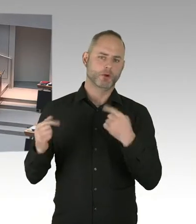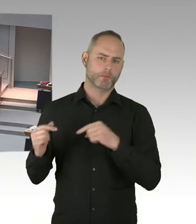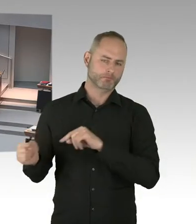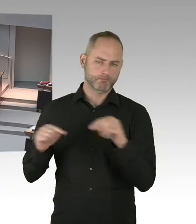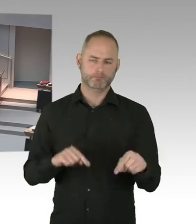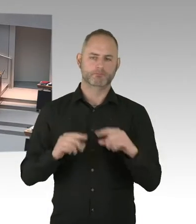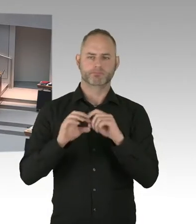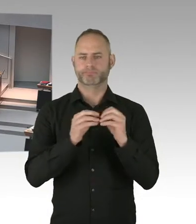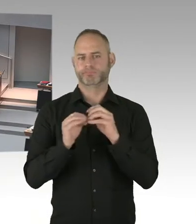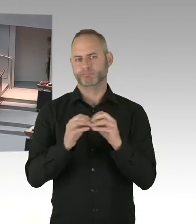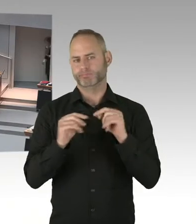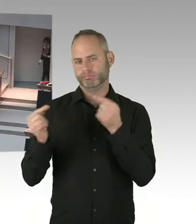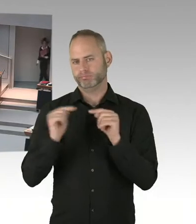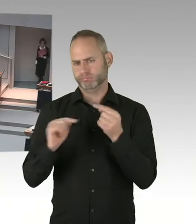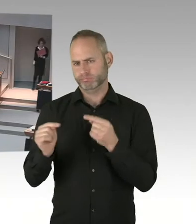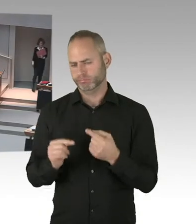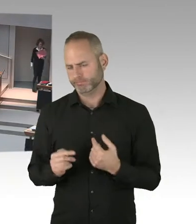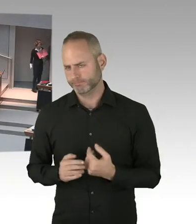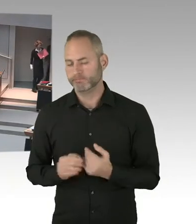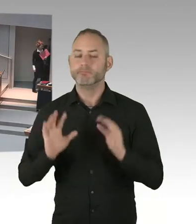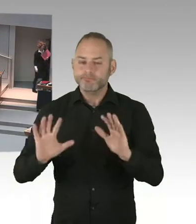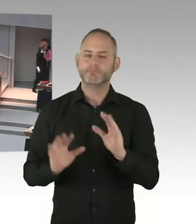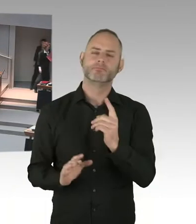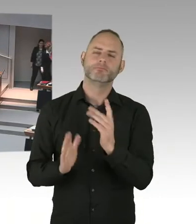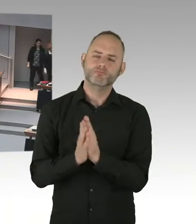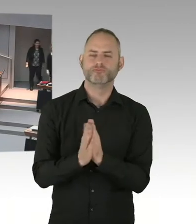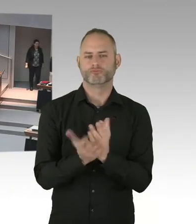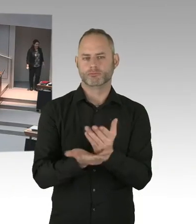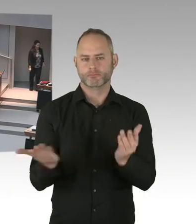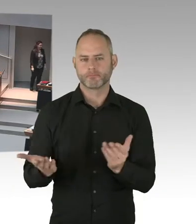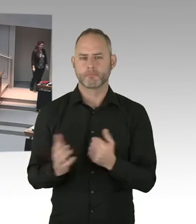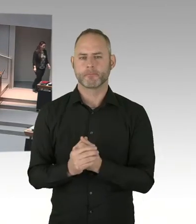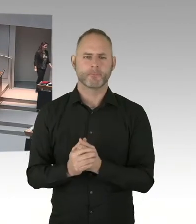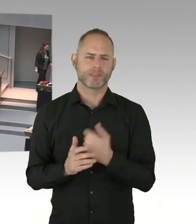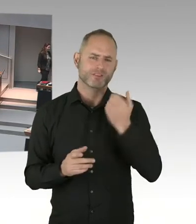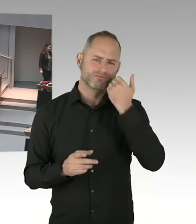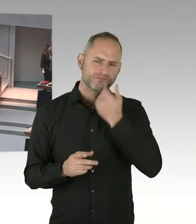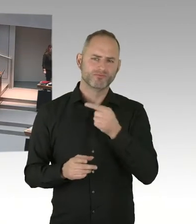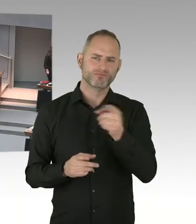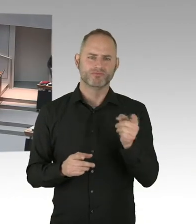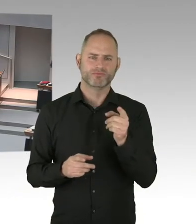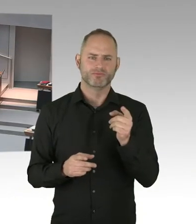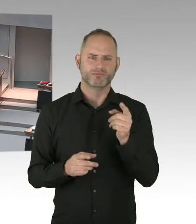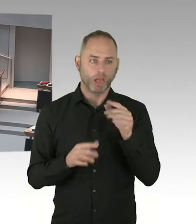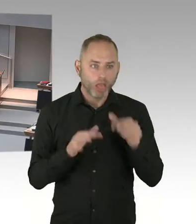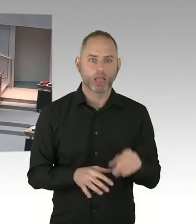(Sprecherwechsel) Ja, vielen Dank für die Auskunft. Inwieweit Herr Finanzsenator, halten Sie es denn dem Modell, das der Finanzminister